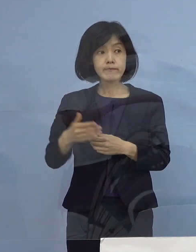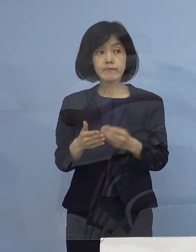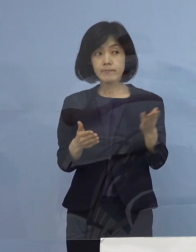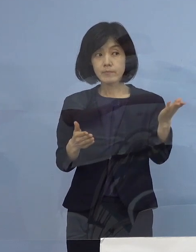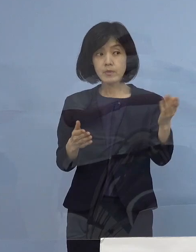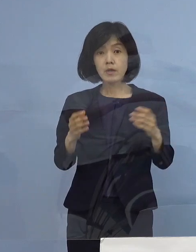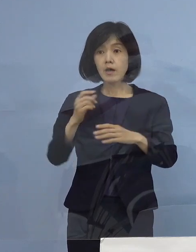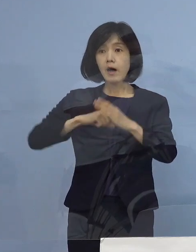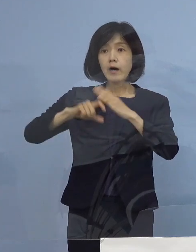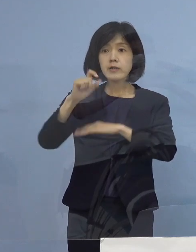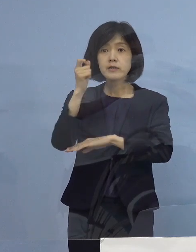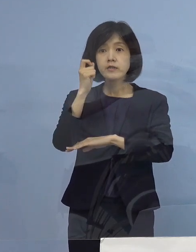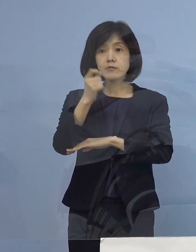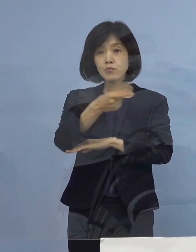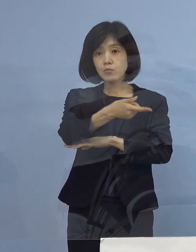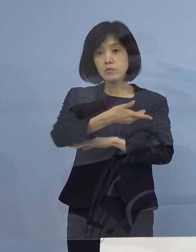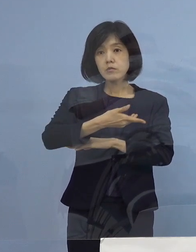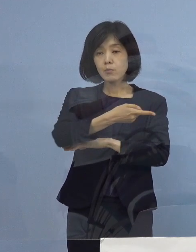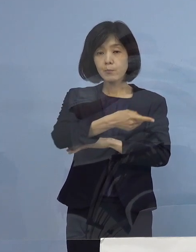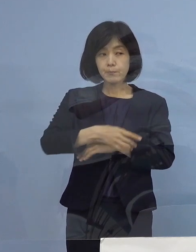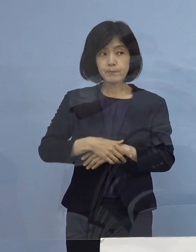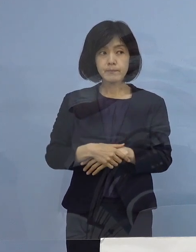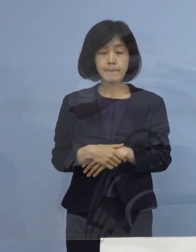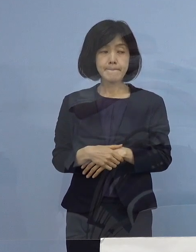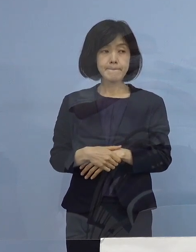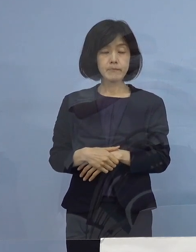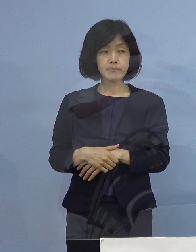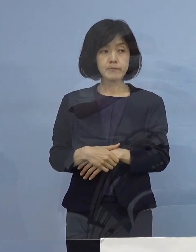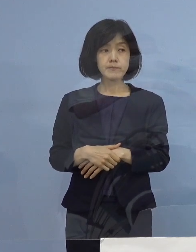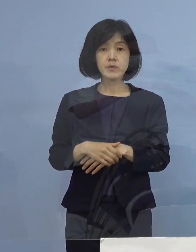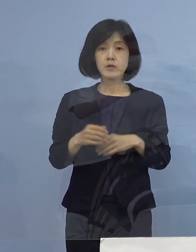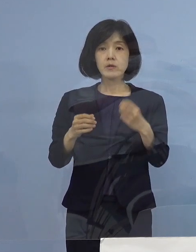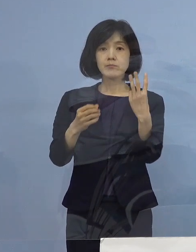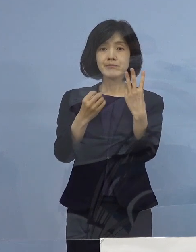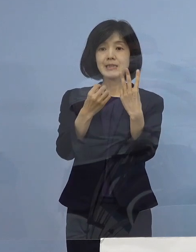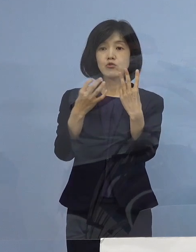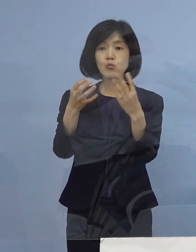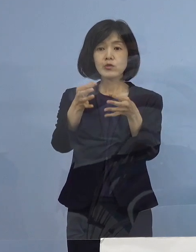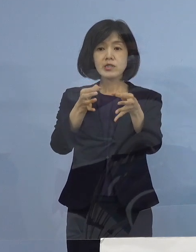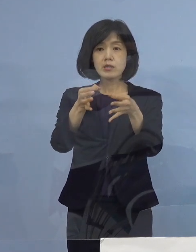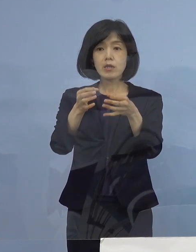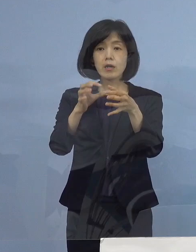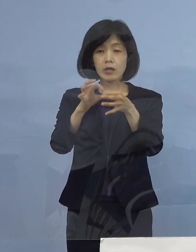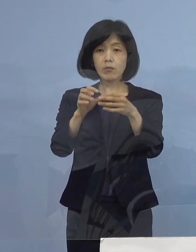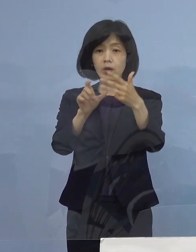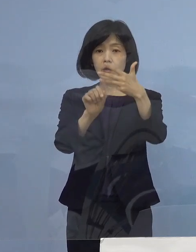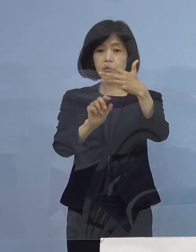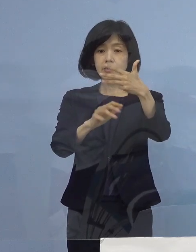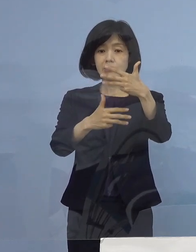（朝日新聞社） 三ッ星店に関しては28日から受付開始で